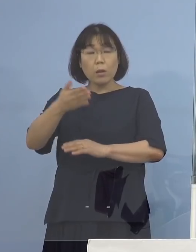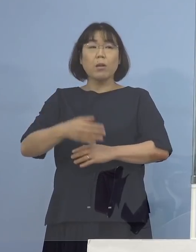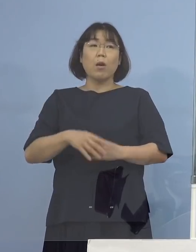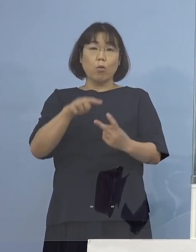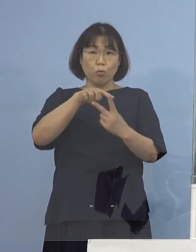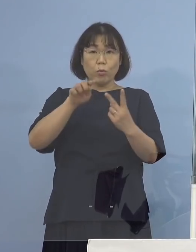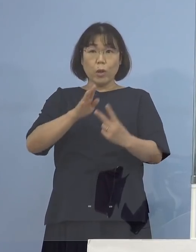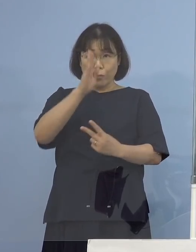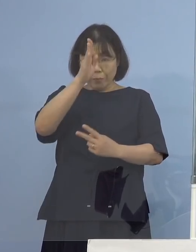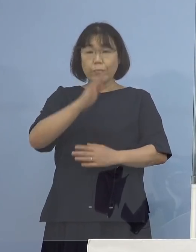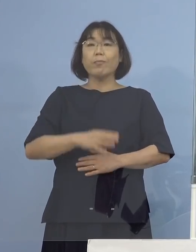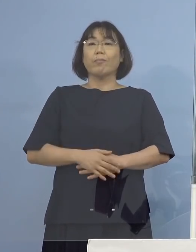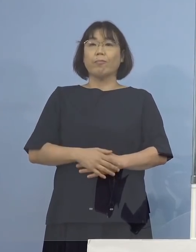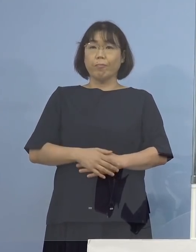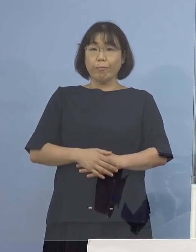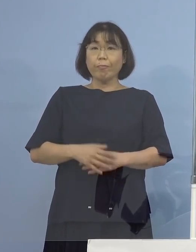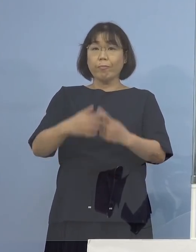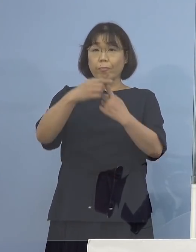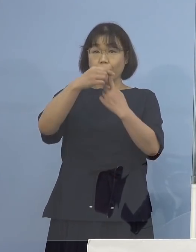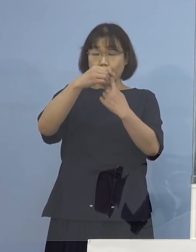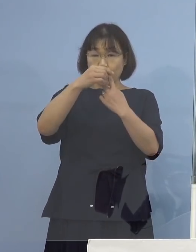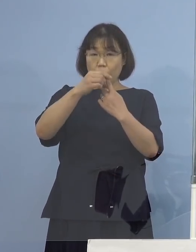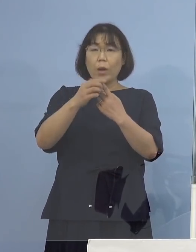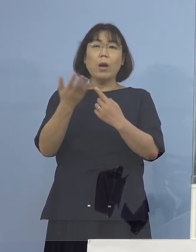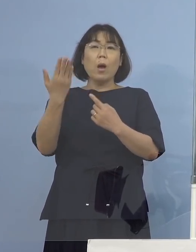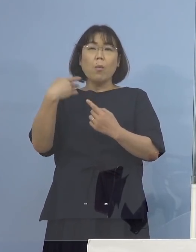（知事） まず先の2例の疑い事例については